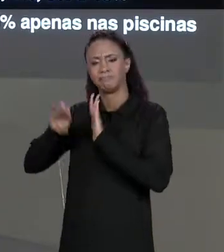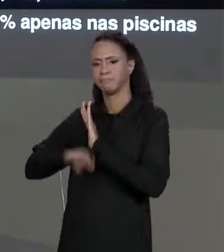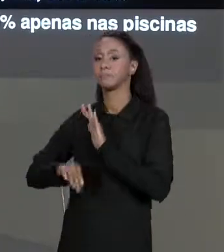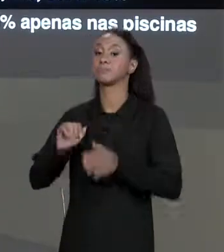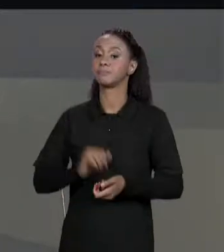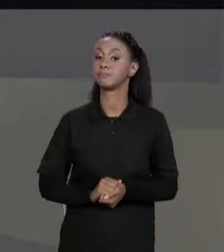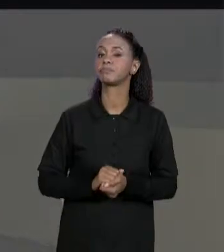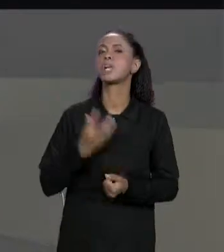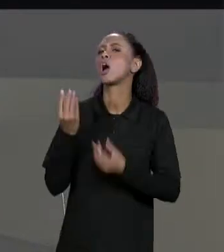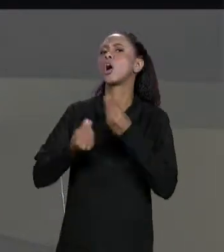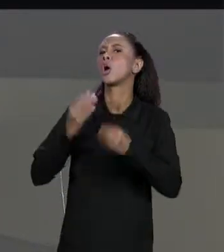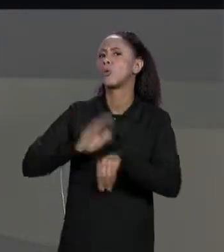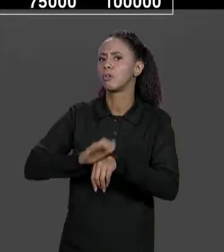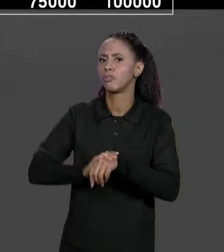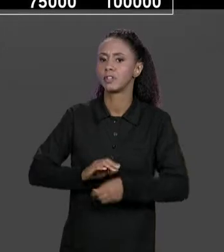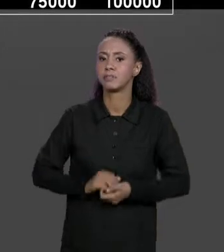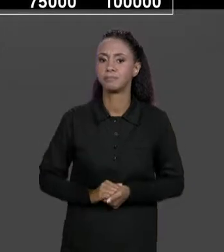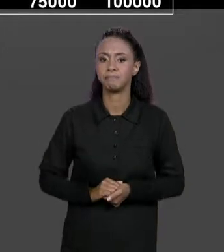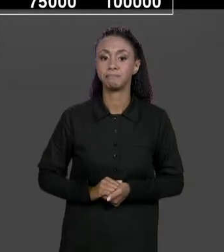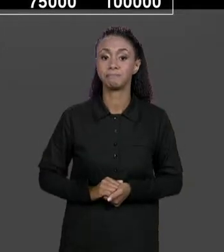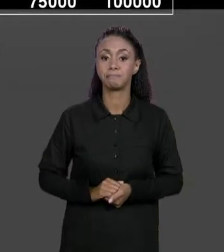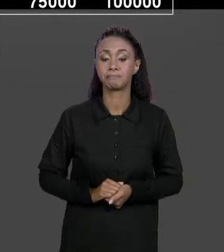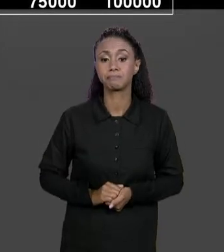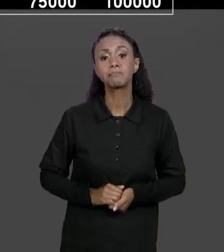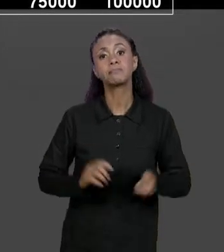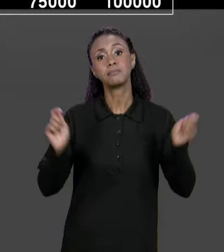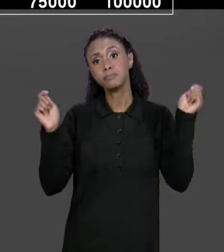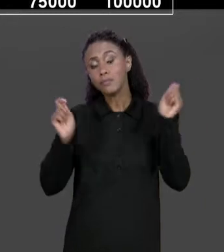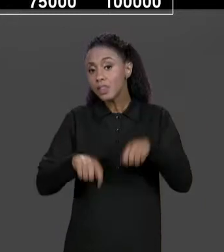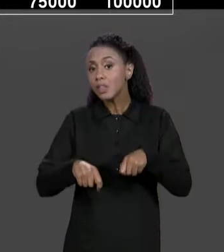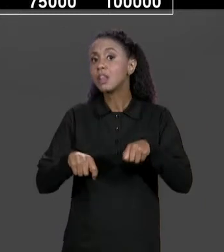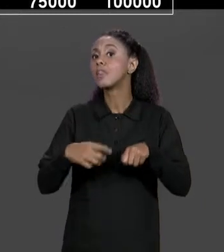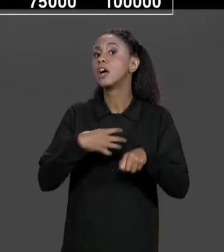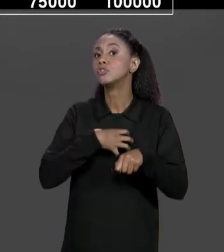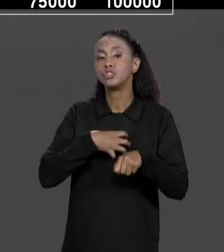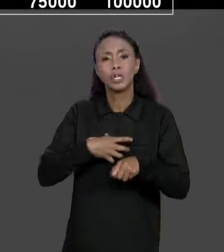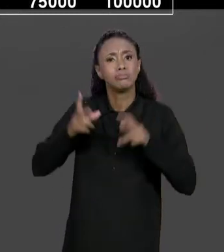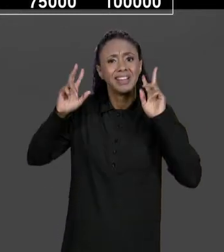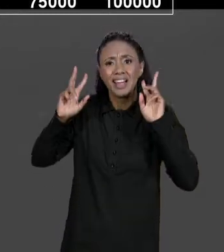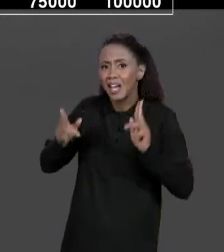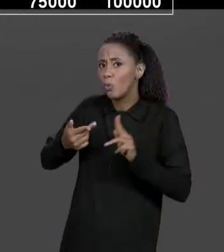ISSO? A GENTE PODE ARMAZENAR ISSO DA MESMA MANEIRA QUE A GENTE JÁ ESTAVA ARMAZENANDO AS